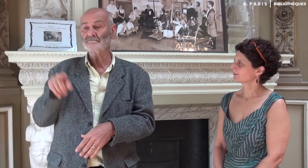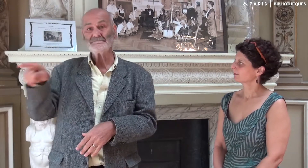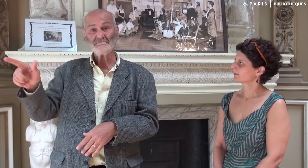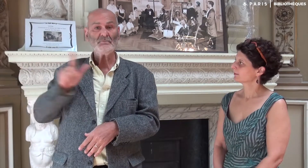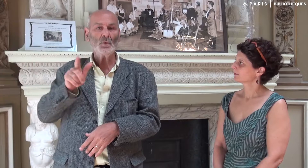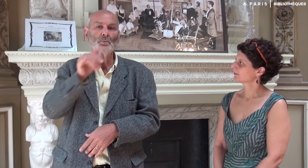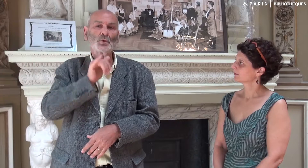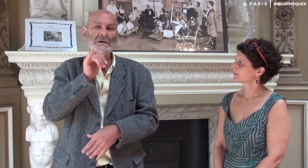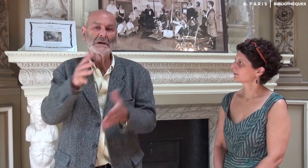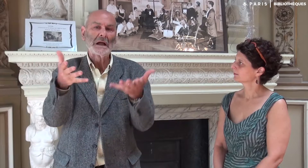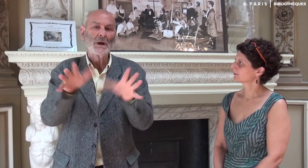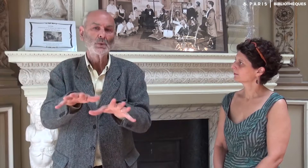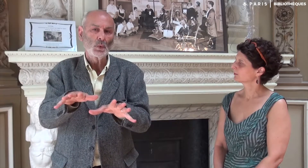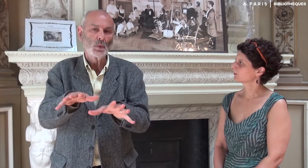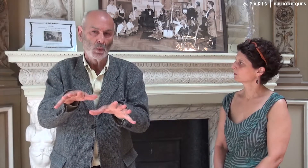Katia et moi avons fait une petite réunion